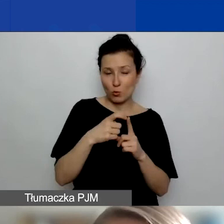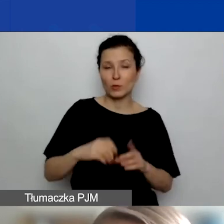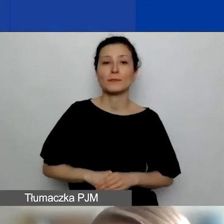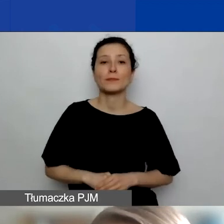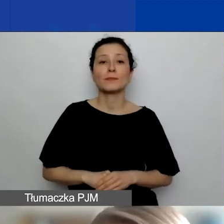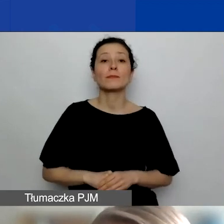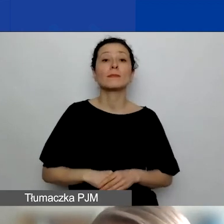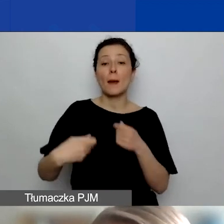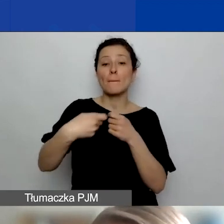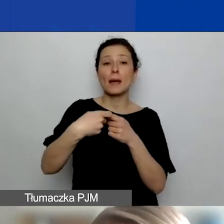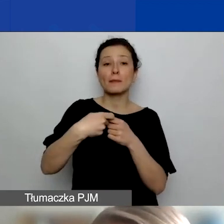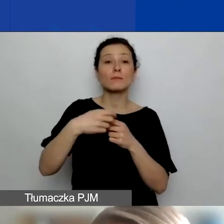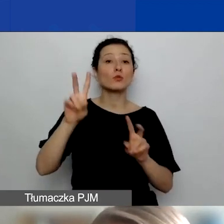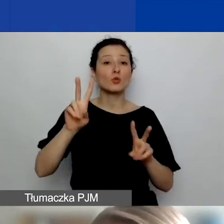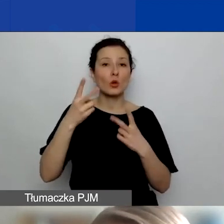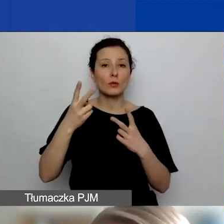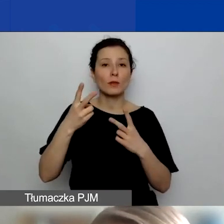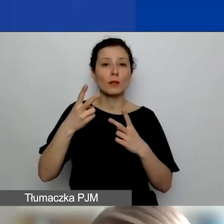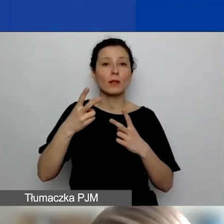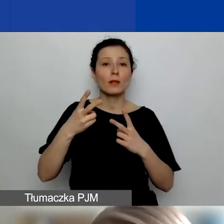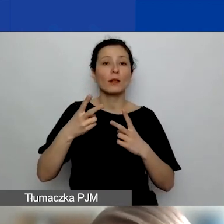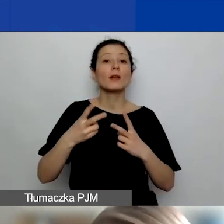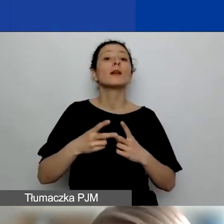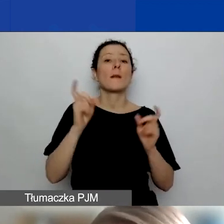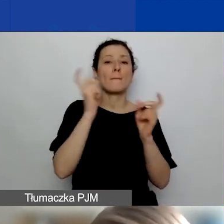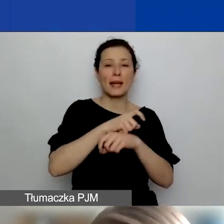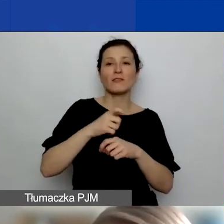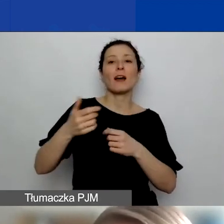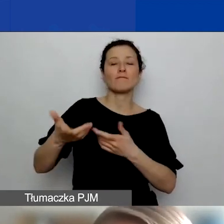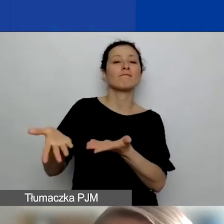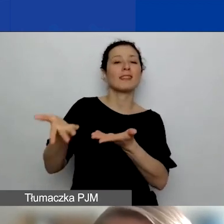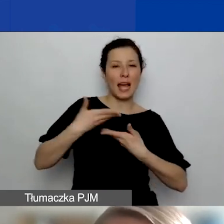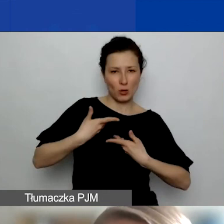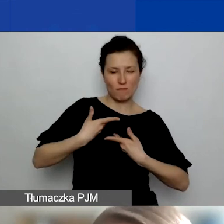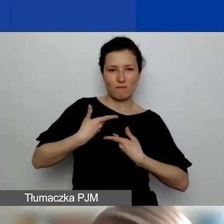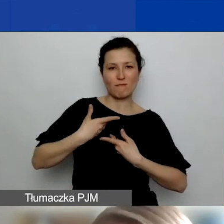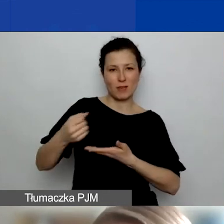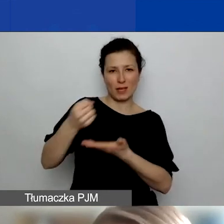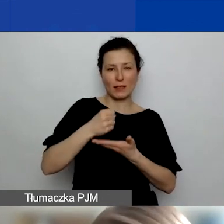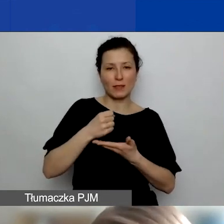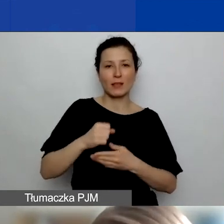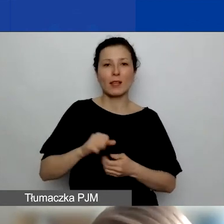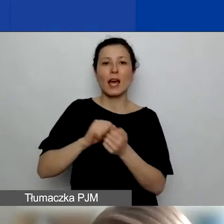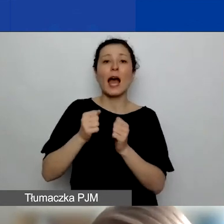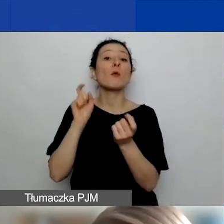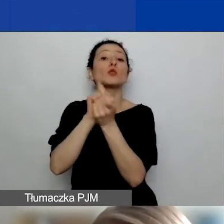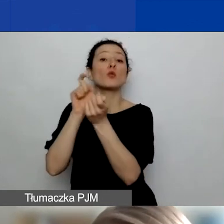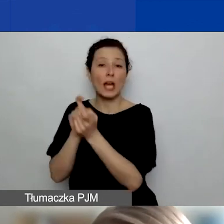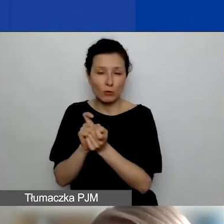Za partnerstwo z podmiotami z Państw-Beneficjentów - zaraz powiem, jakie to państwa - państw ościennych lub organizacji międzynarodowych